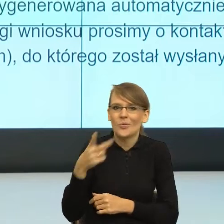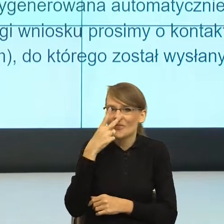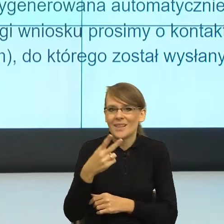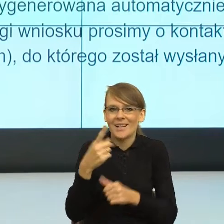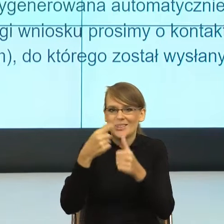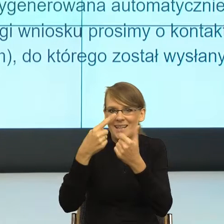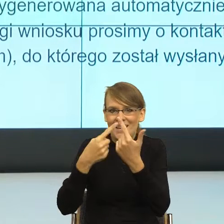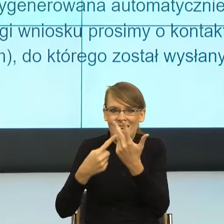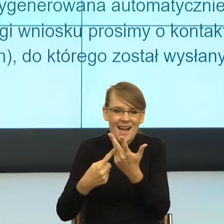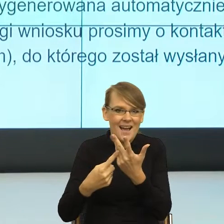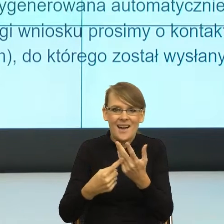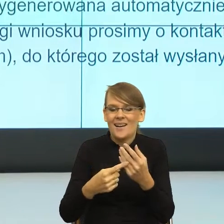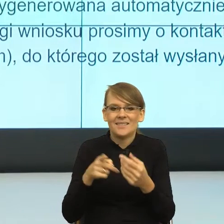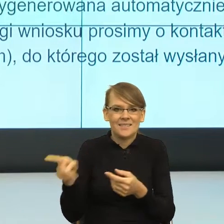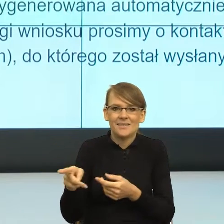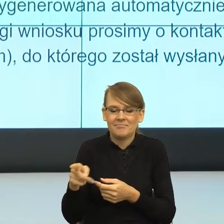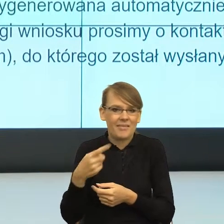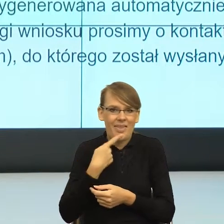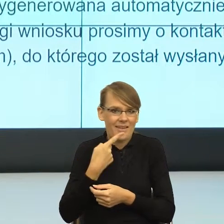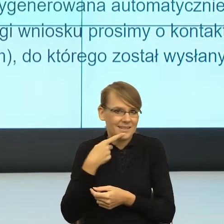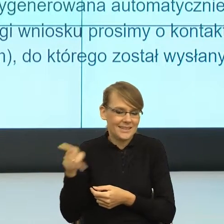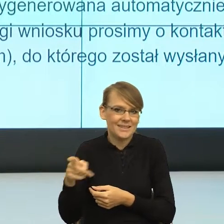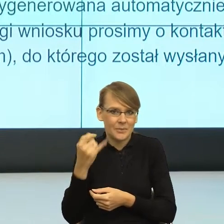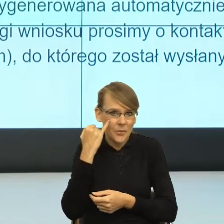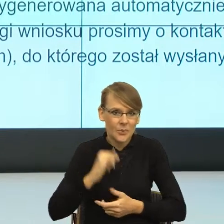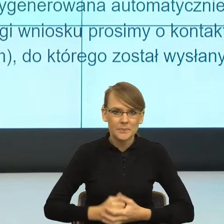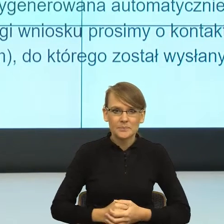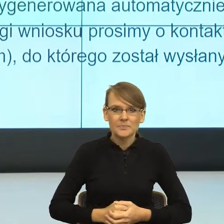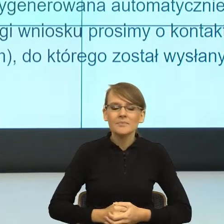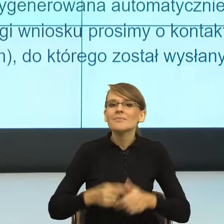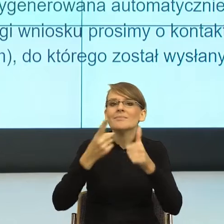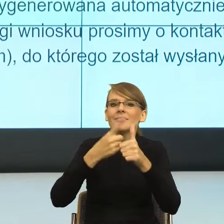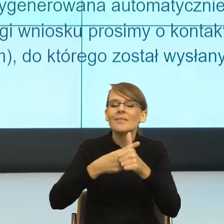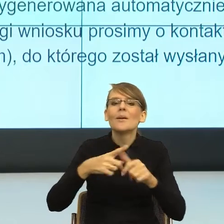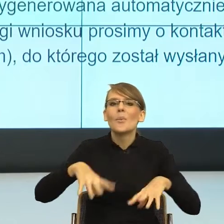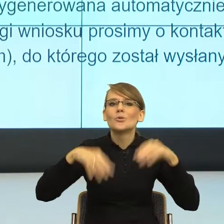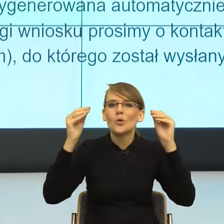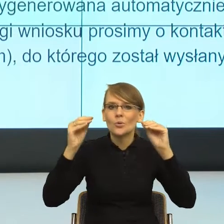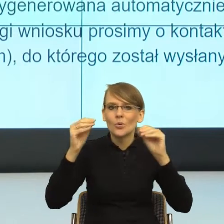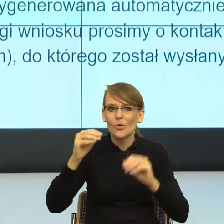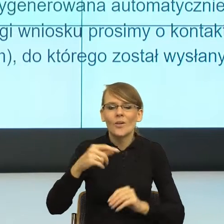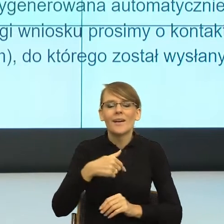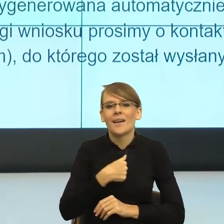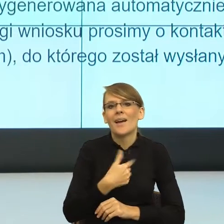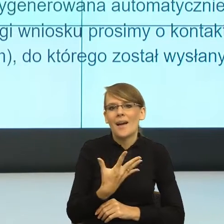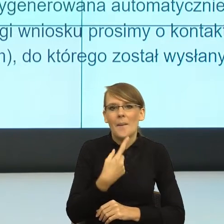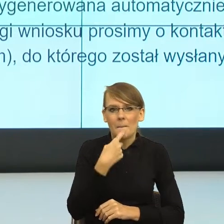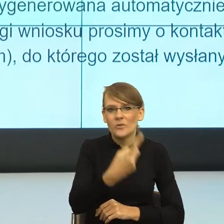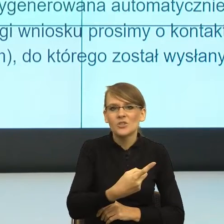spraw językowych. Pierwsza sprawa. Na początku wspominałam państwu o takim założeniu językoznawstwa, że język jest